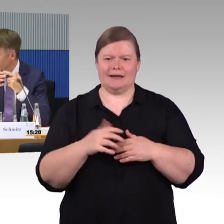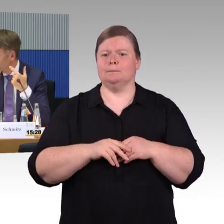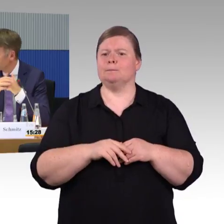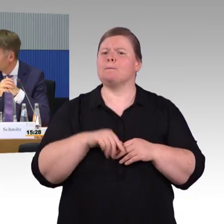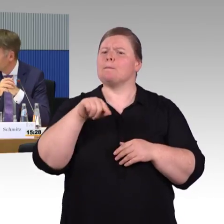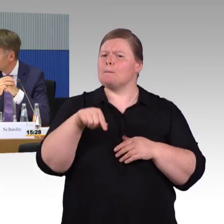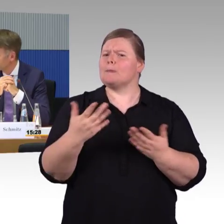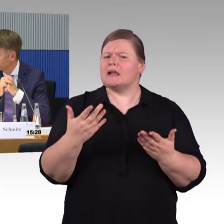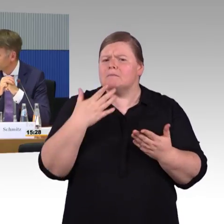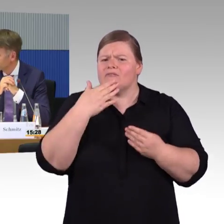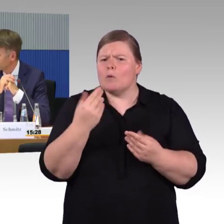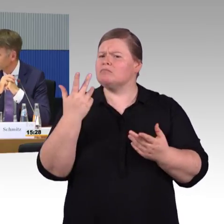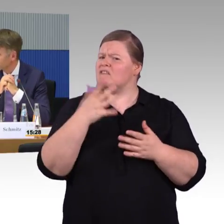Aber daran wird gedacht.